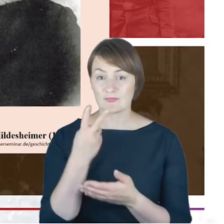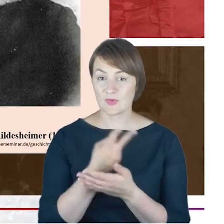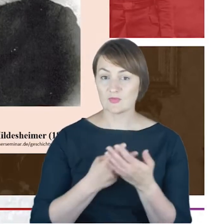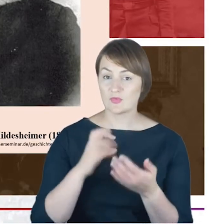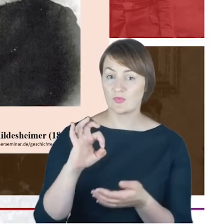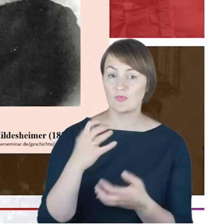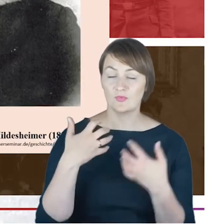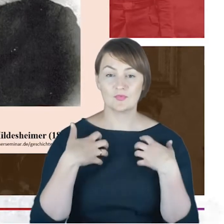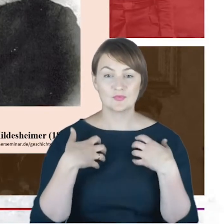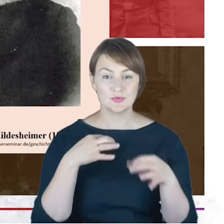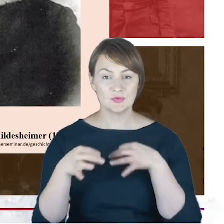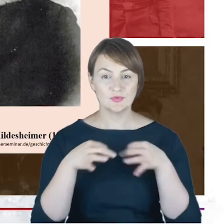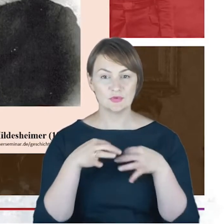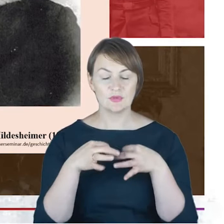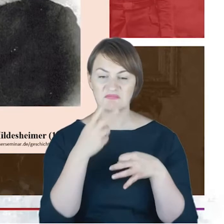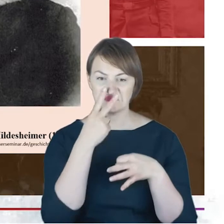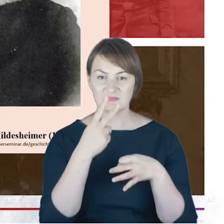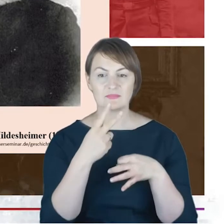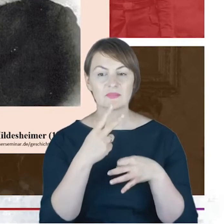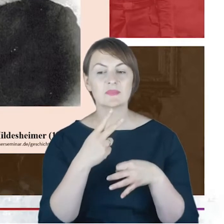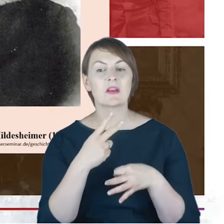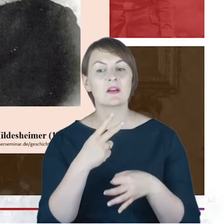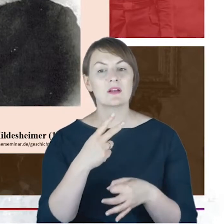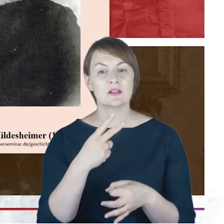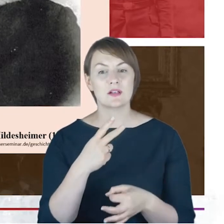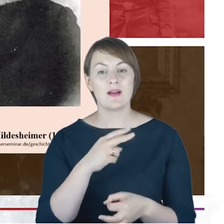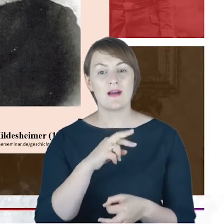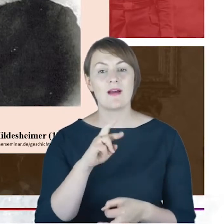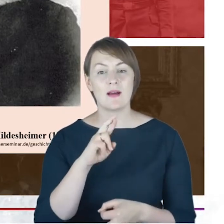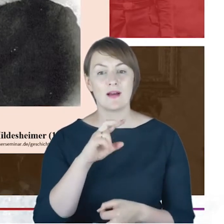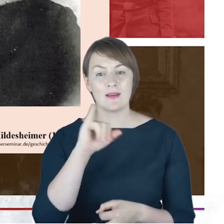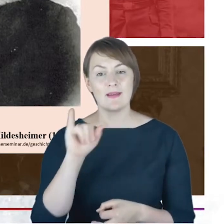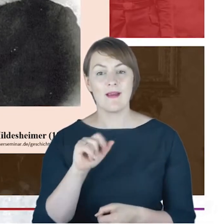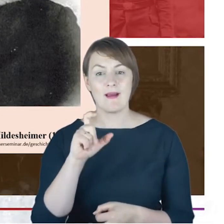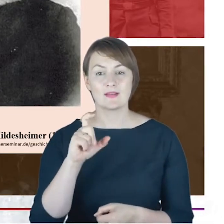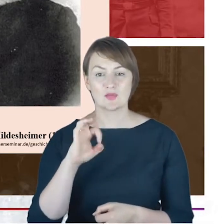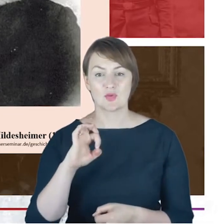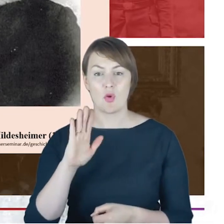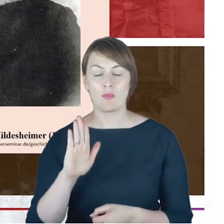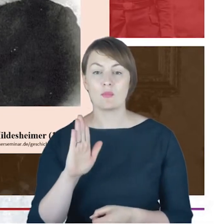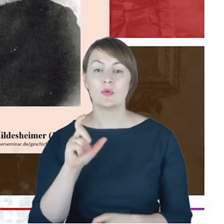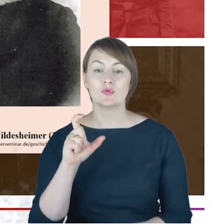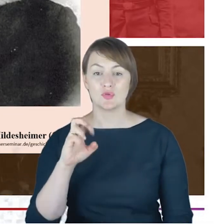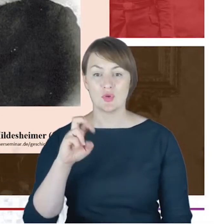reprezentował światopoglądowo właśnie ten nurt ortodoksyjny. Świadczy o tym, za chwileczkę powiem,